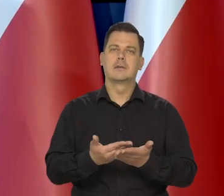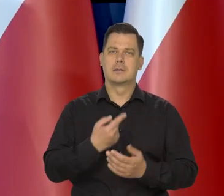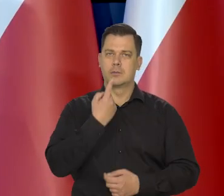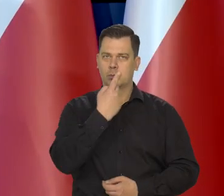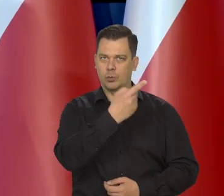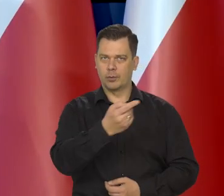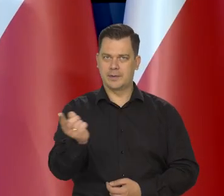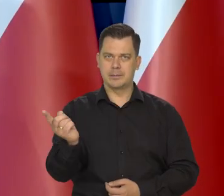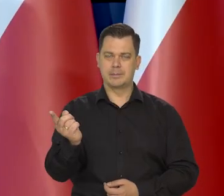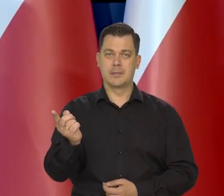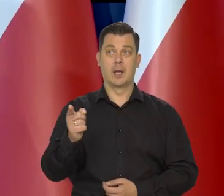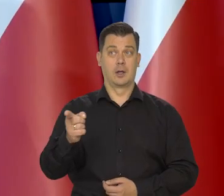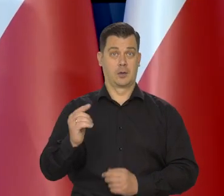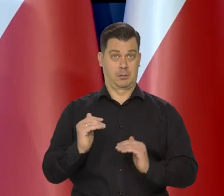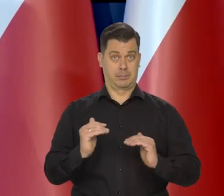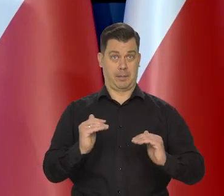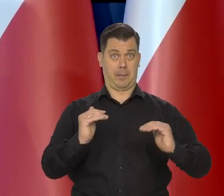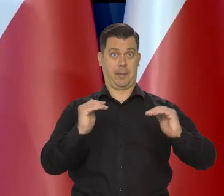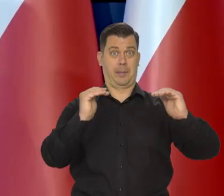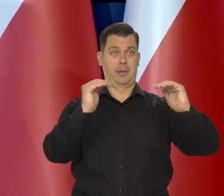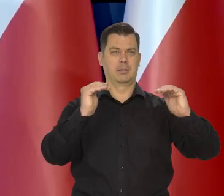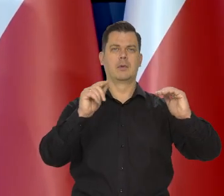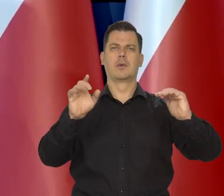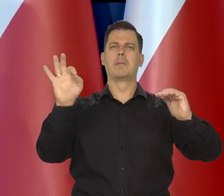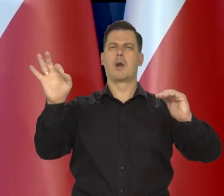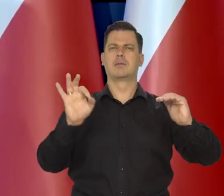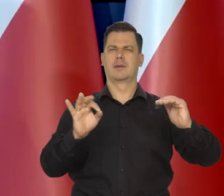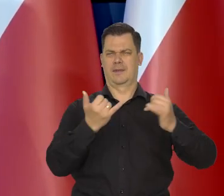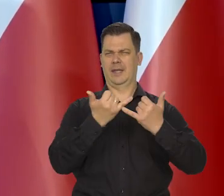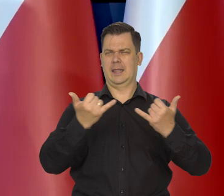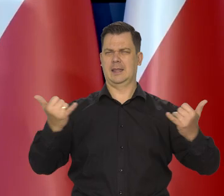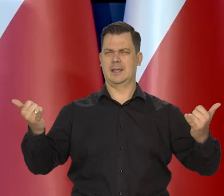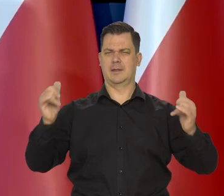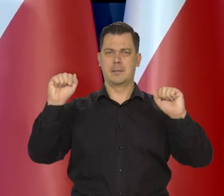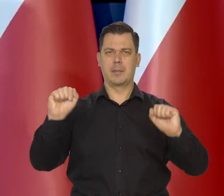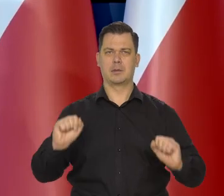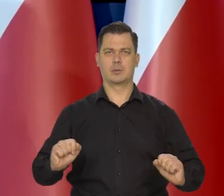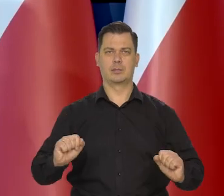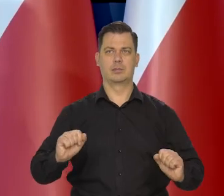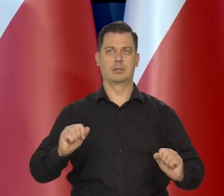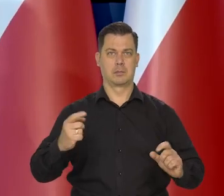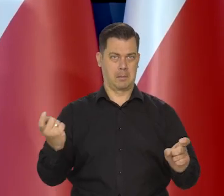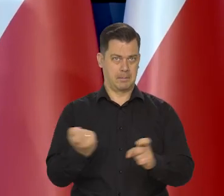Dlatego, że to podnoszenie stóp procentowych w innych bankach centralnych, w tych głównych bankach centralnych,